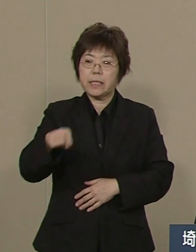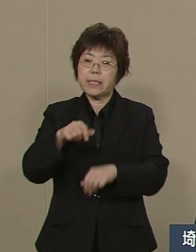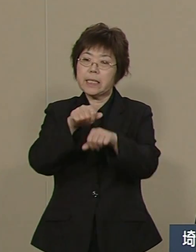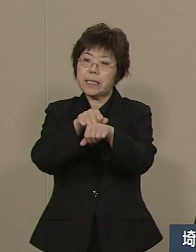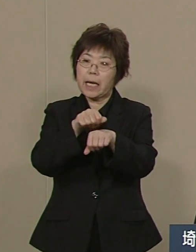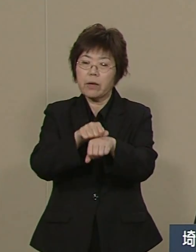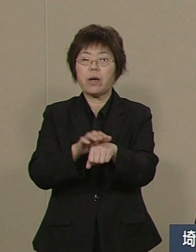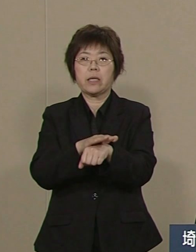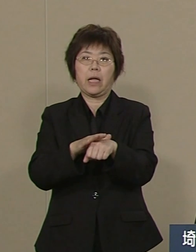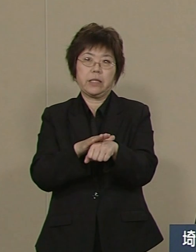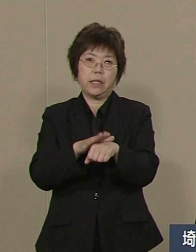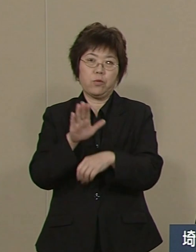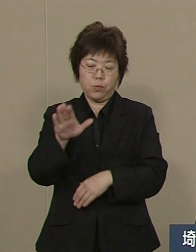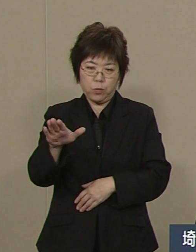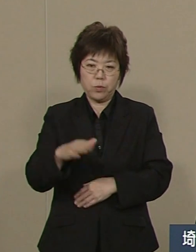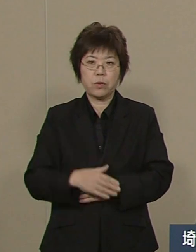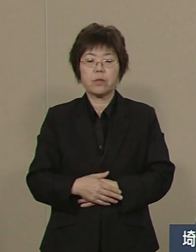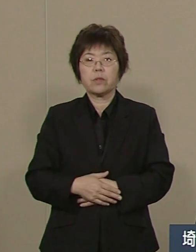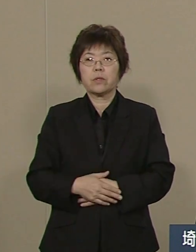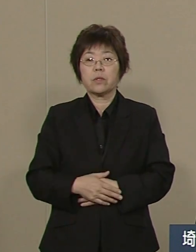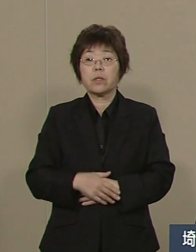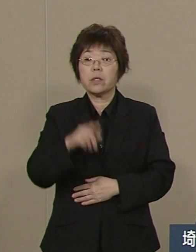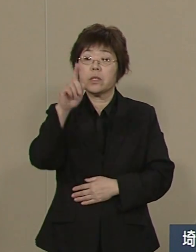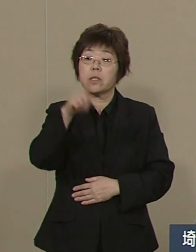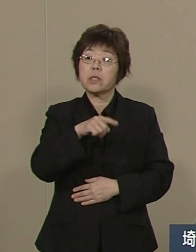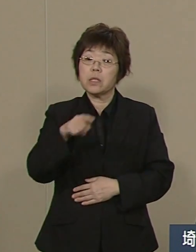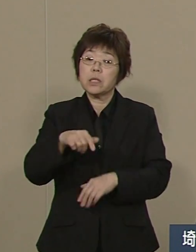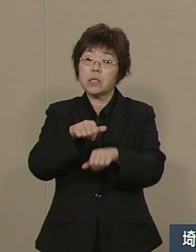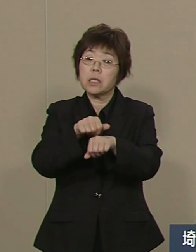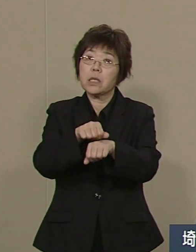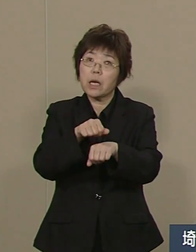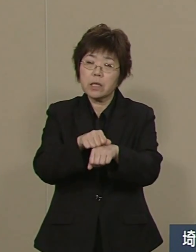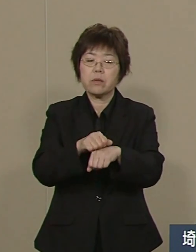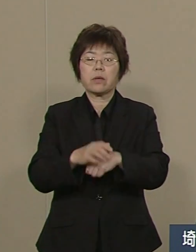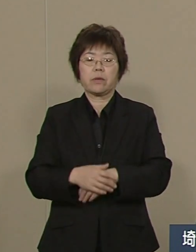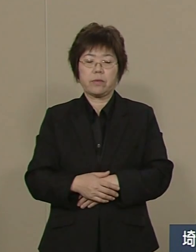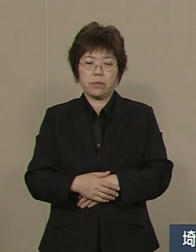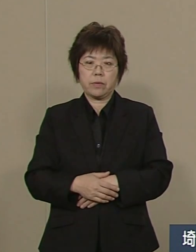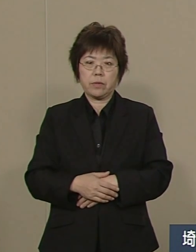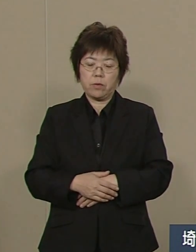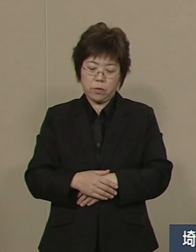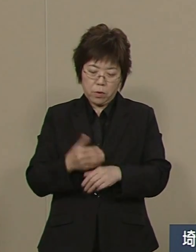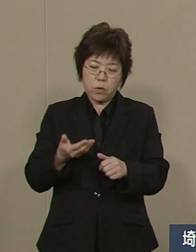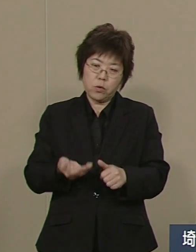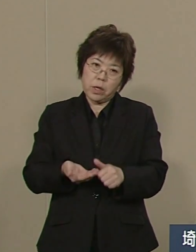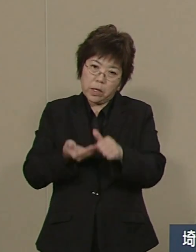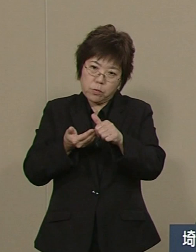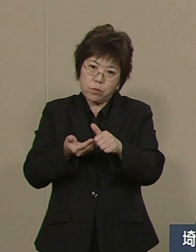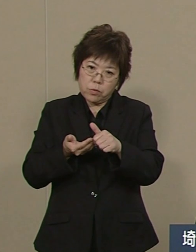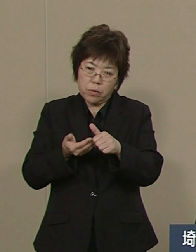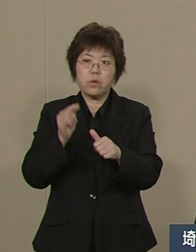その人材を開発することが 埼玉県の一番の重要課題です